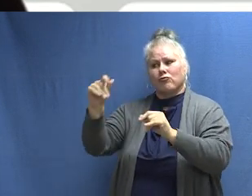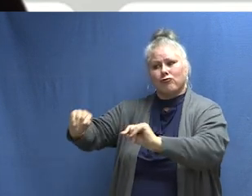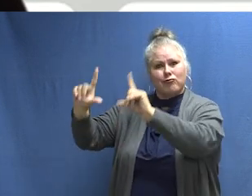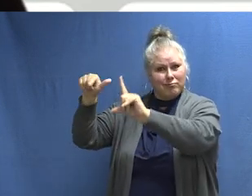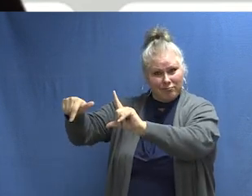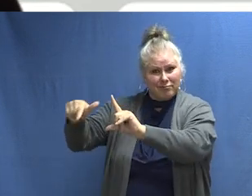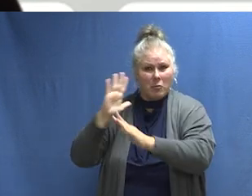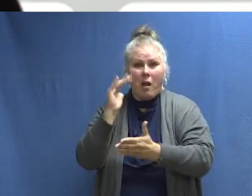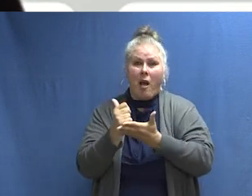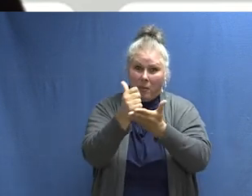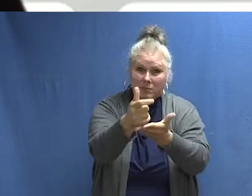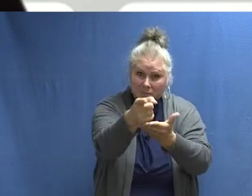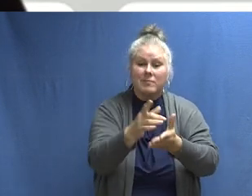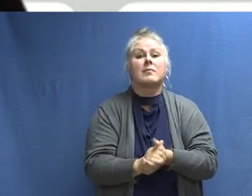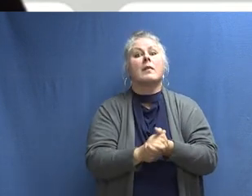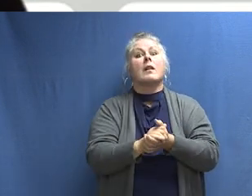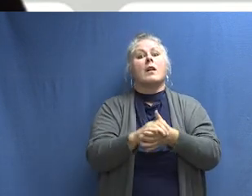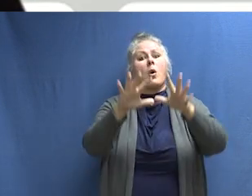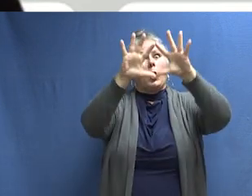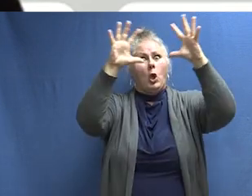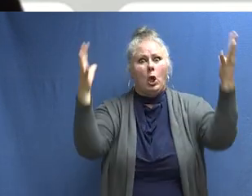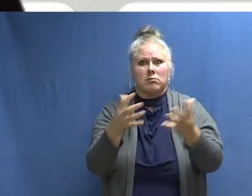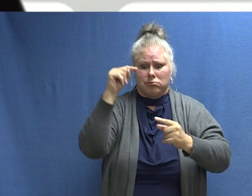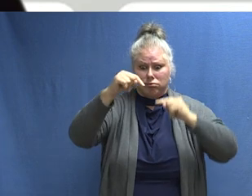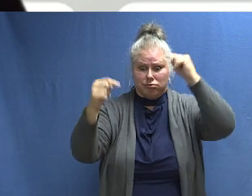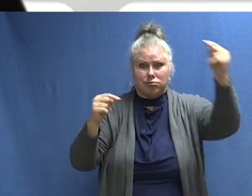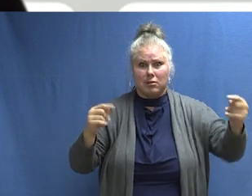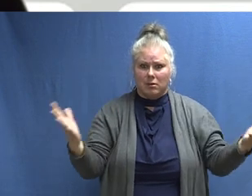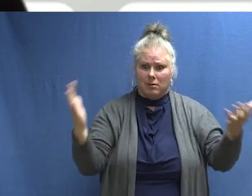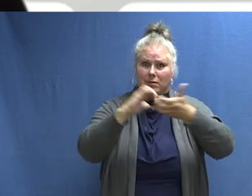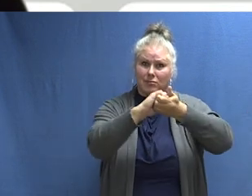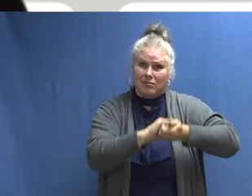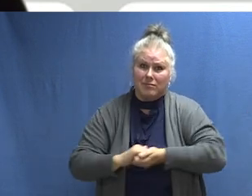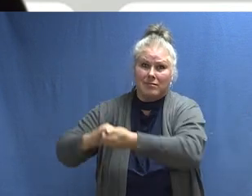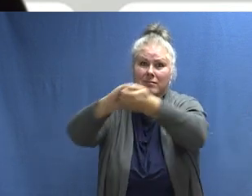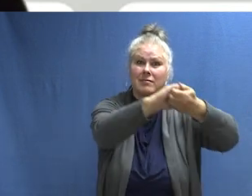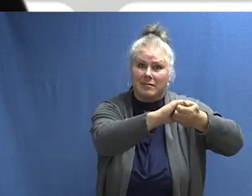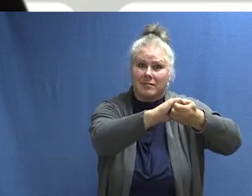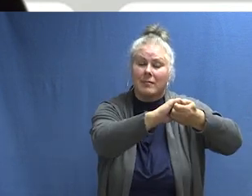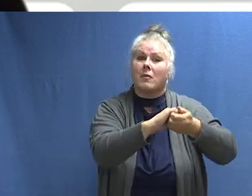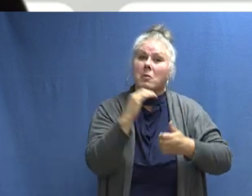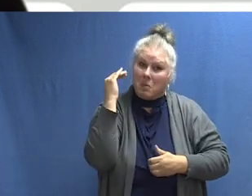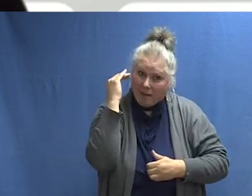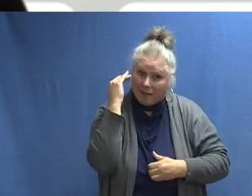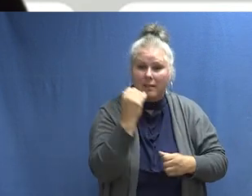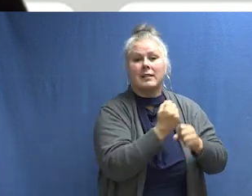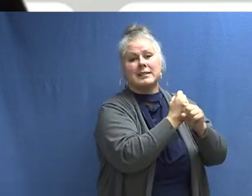que incluyen más sobre la campaña de este año y apoyo para tus esfuerzos. Es un mundo grande. Protejámoslo juntos. Gracias.